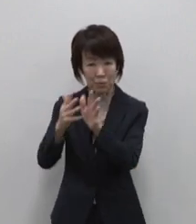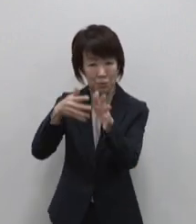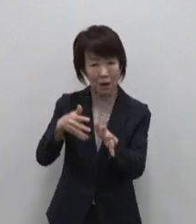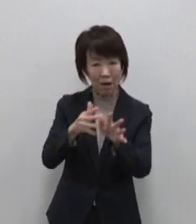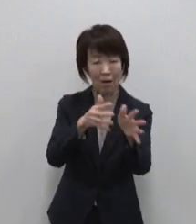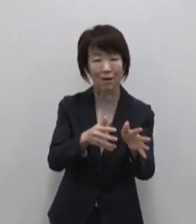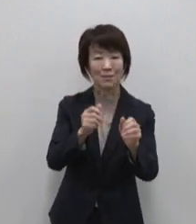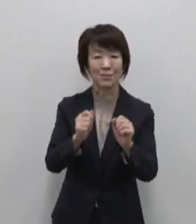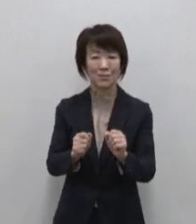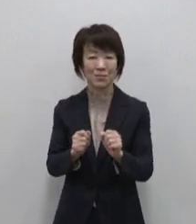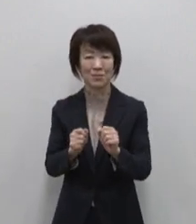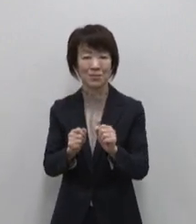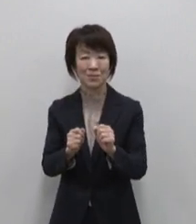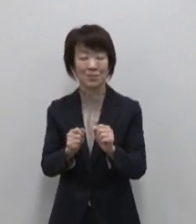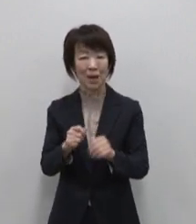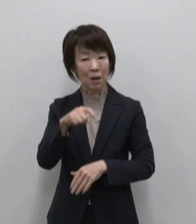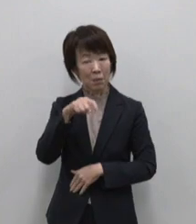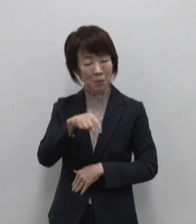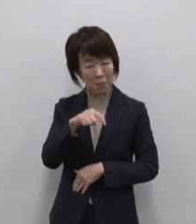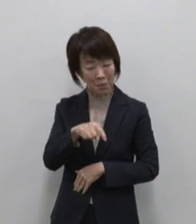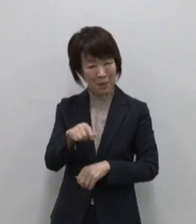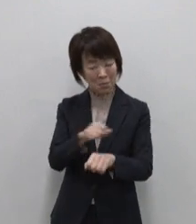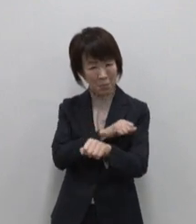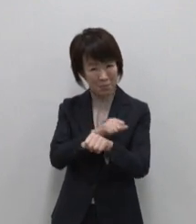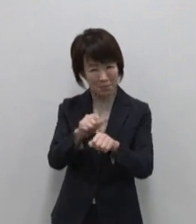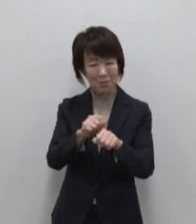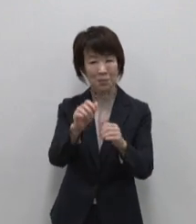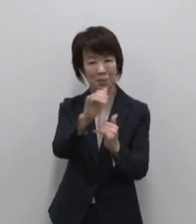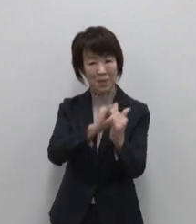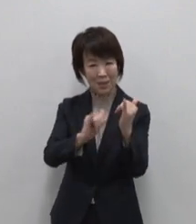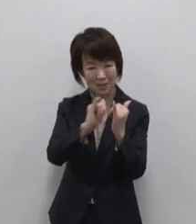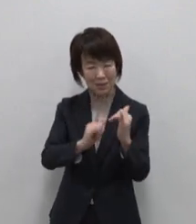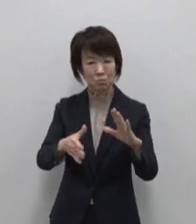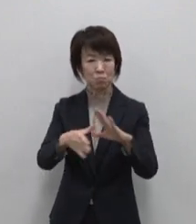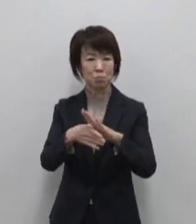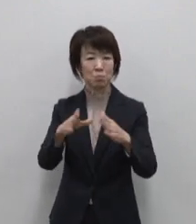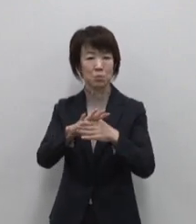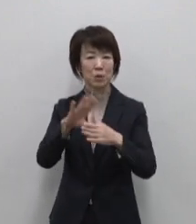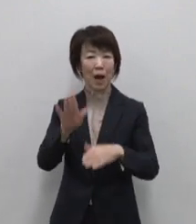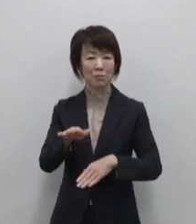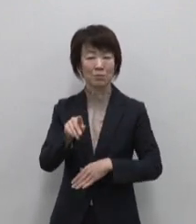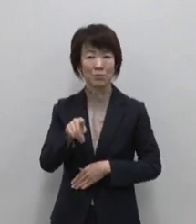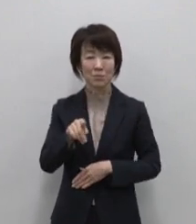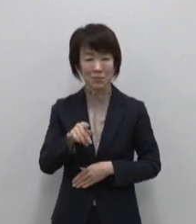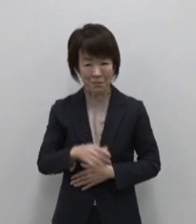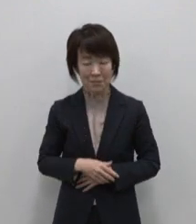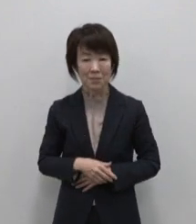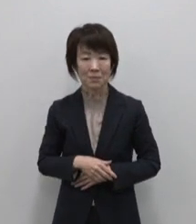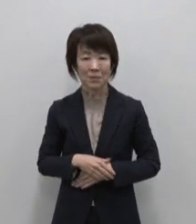ここ御蔵島は独特の歴史と文化 を持っています 島の魅力は